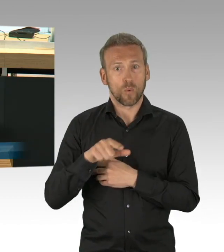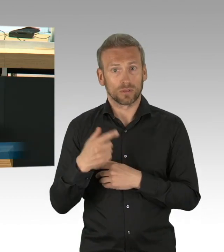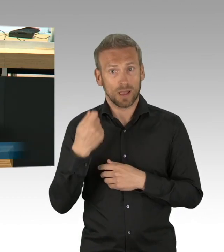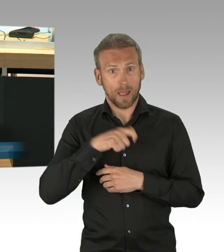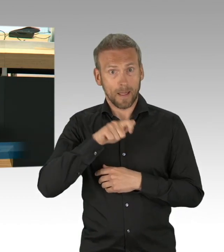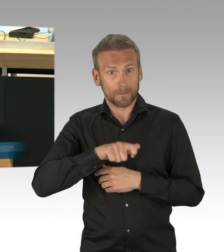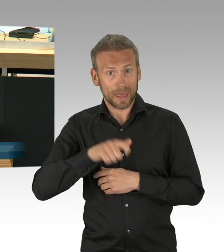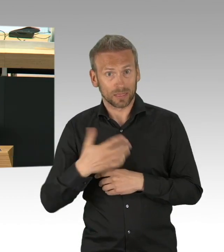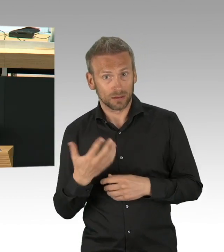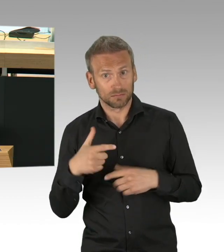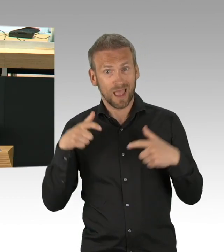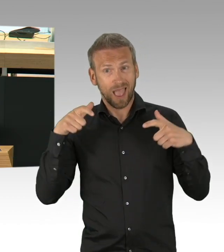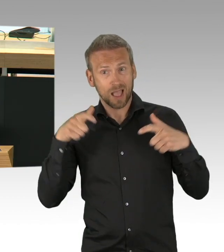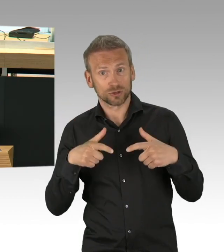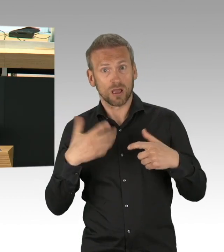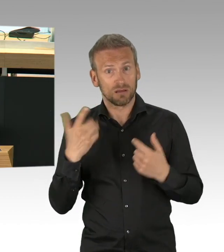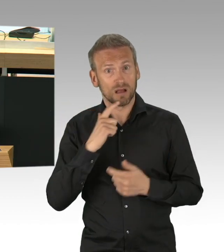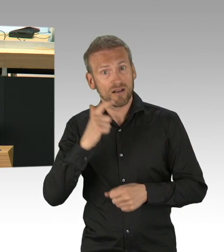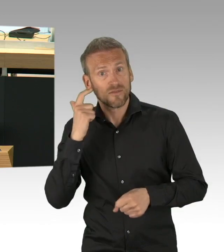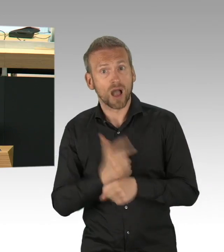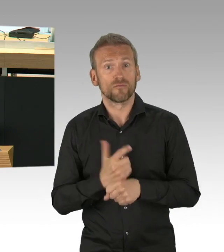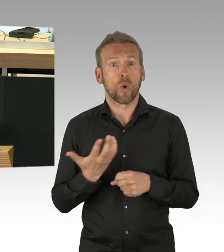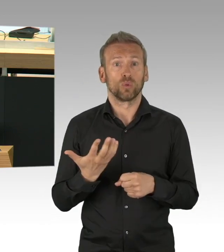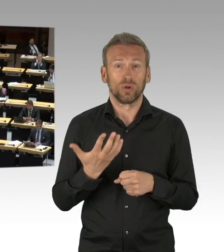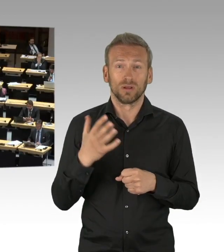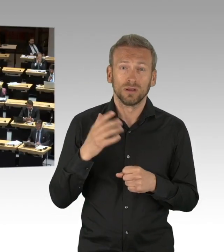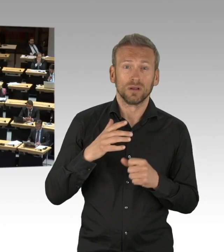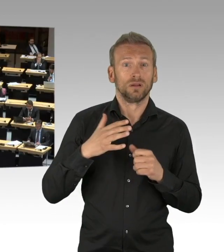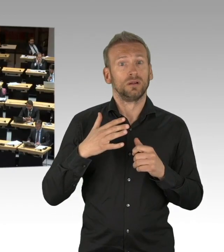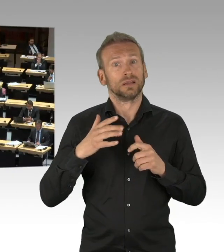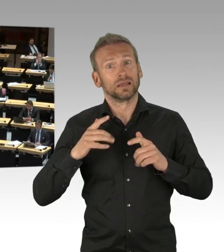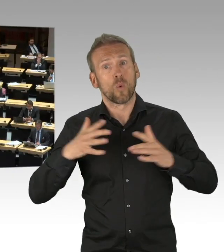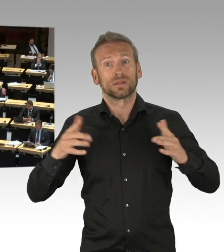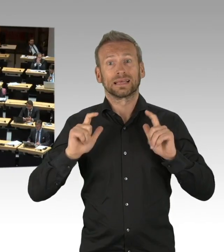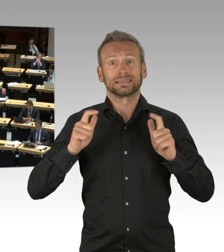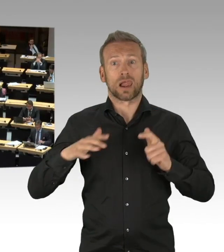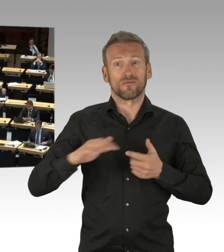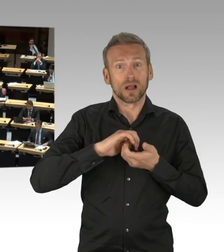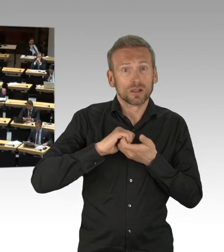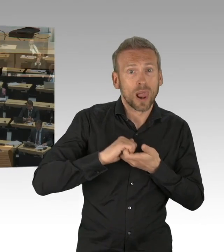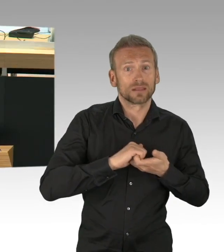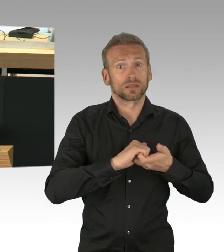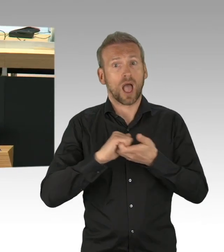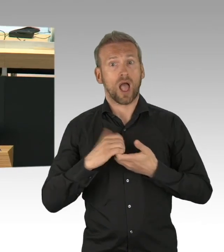(Beifall) Es gibt zahlreiche Beispiele der einzelnen Senatsverwaltungen,